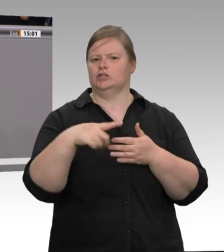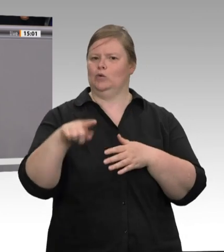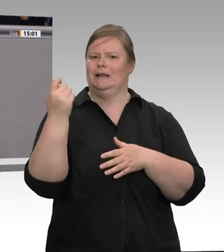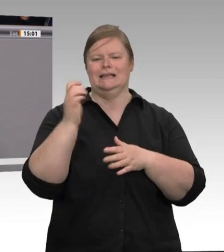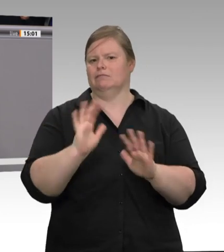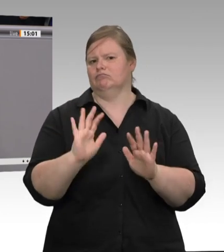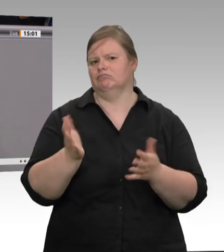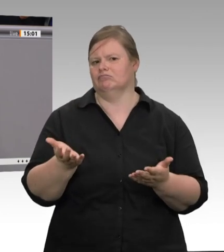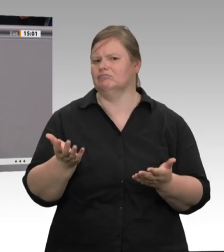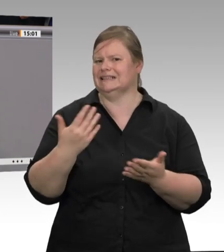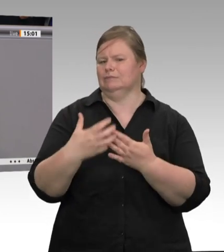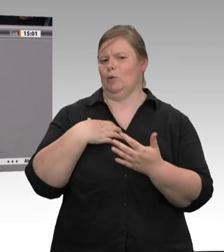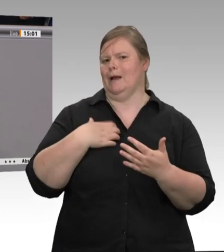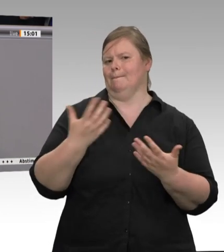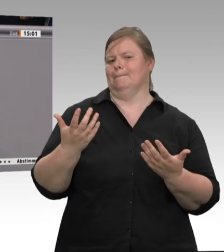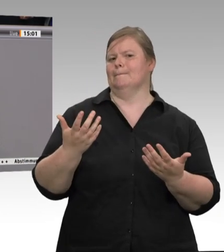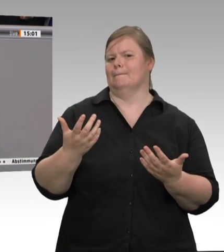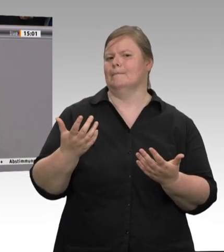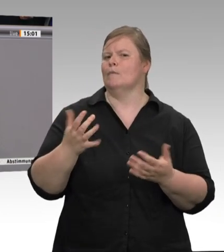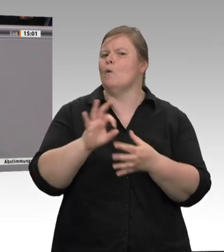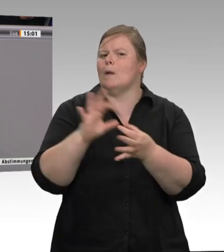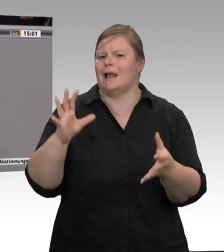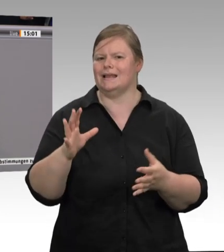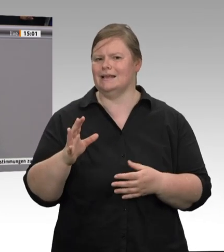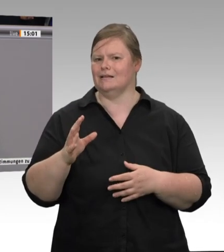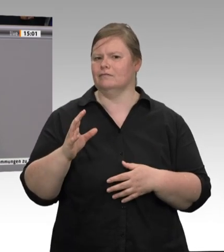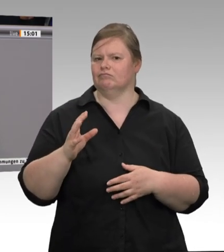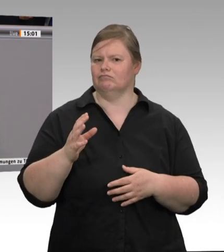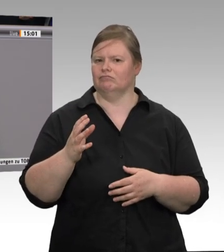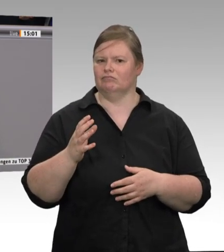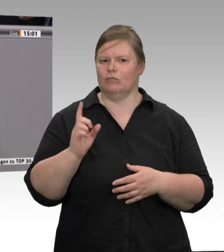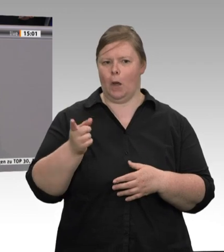Deshalb gilt es, dafür zu sorgen, dass die Arbeitsschutzbestimmungen, die